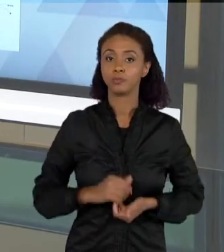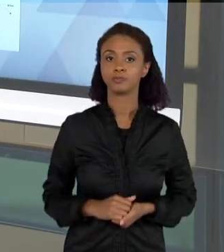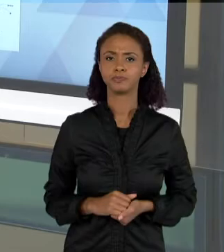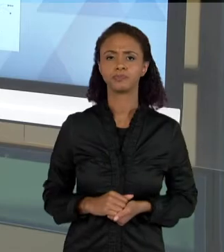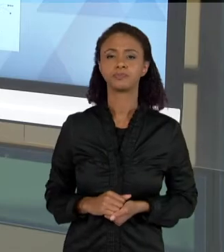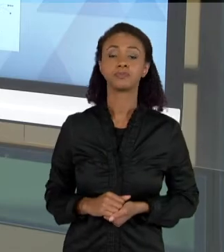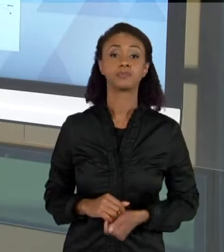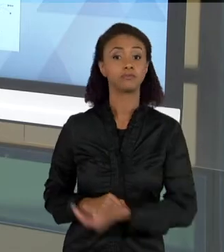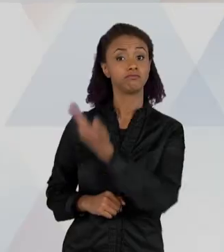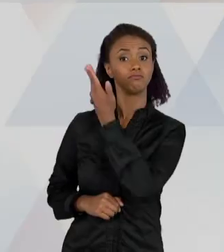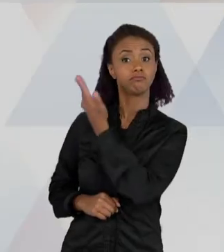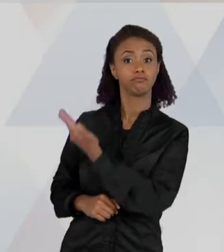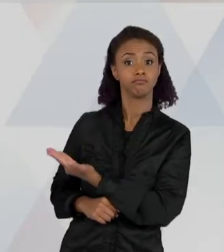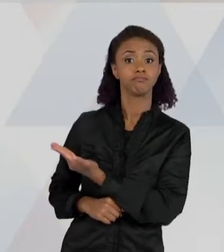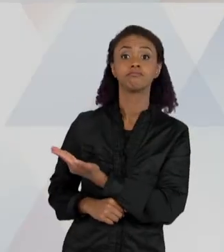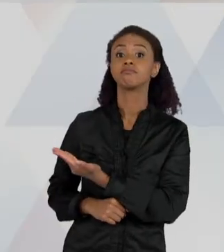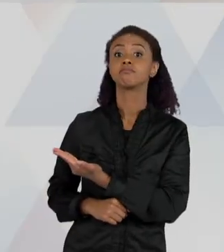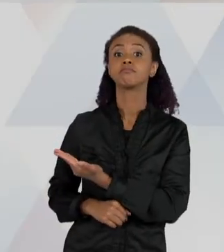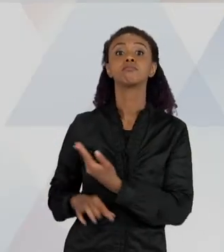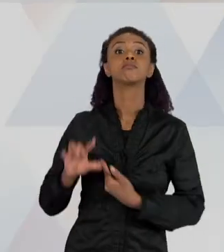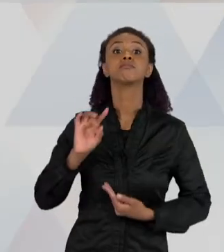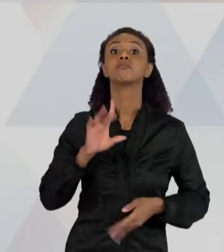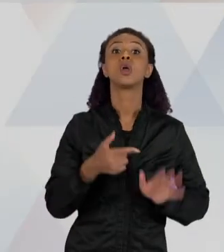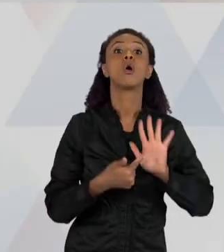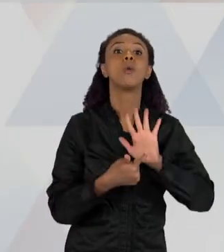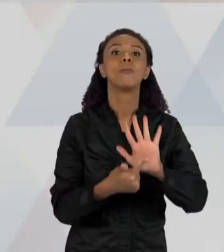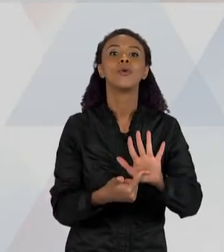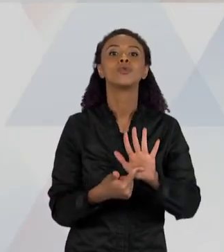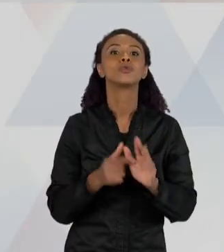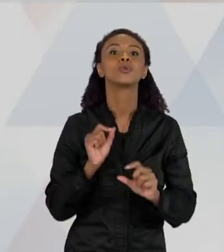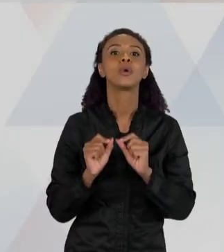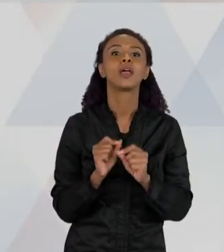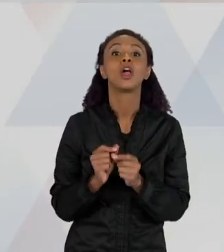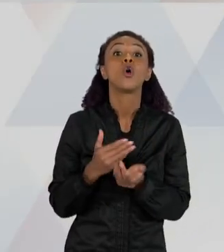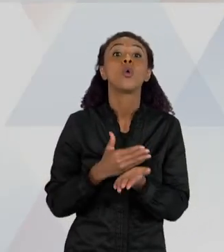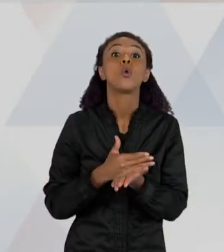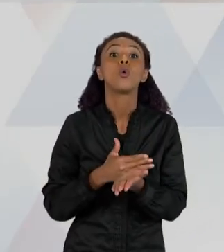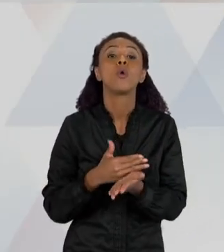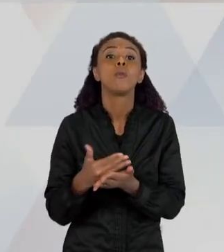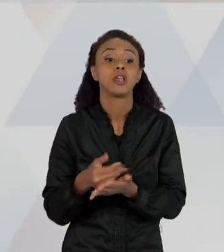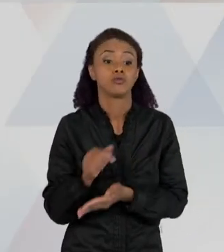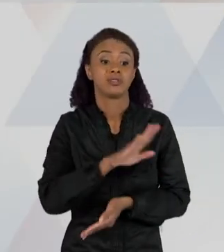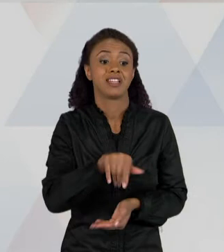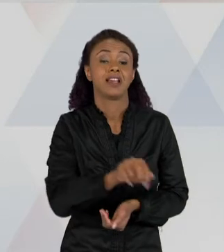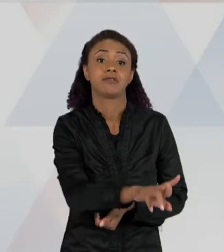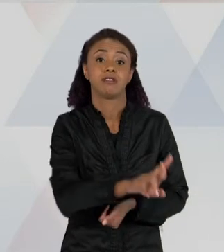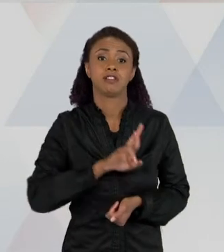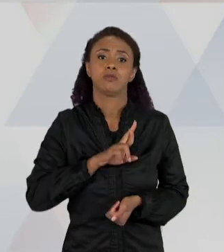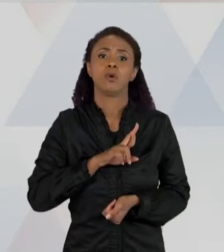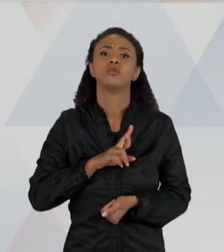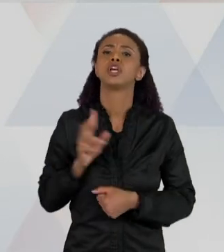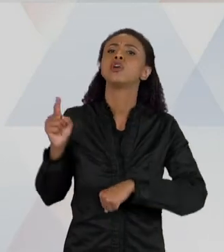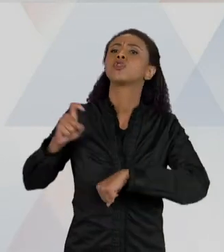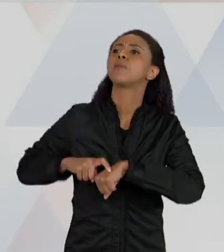REPRESENTAÇÃO DOS PRIMEIROS TEXTOS QUE AS CRIANÇAS RESPONDEM SOBRE PORQUE QUE O ESCORPIÃO APARECE NO BAIRRO. ENTÃO